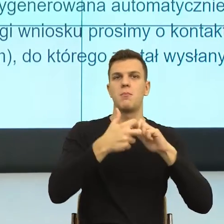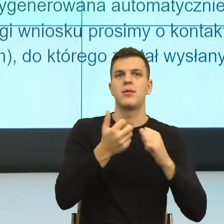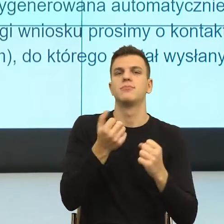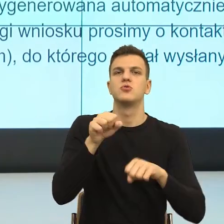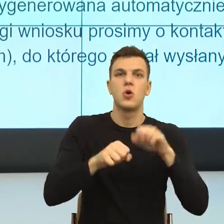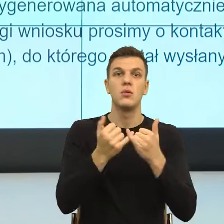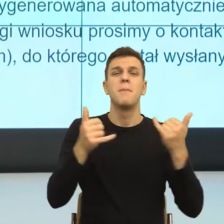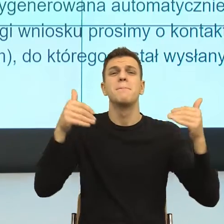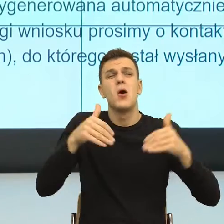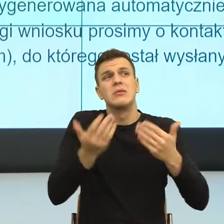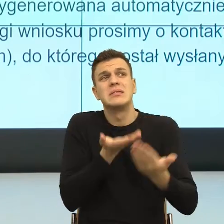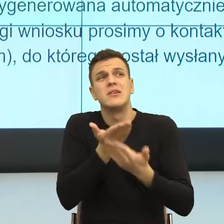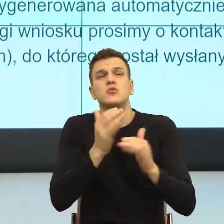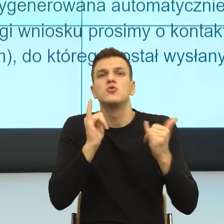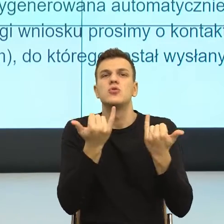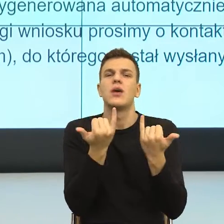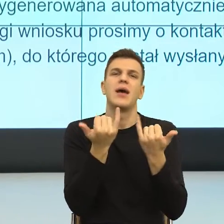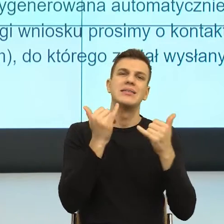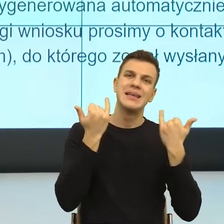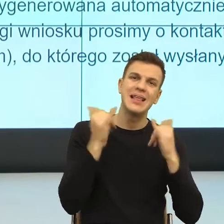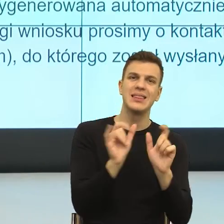albo możemy zobaczyć i to jest w ogóle taka duża sprawa.